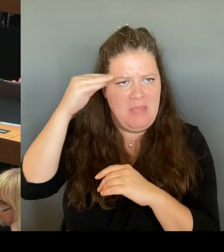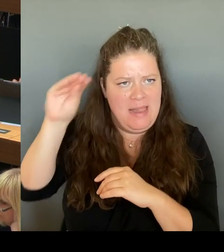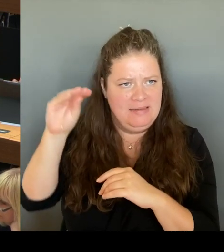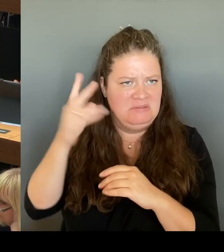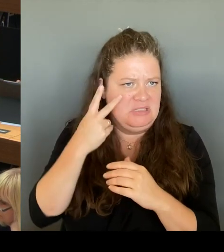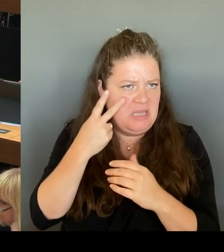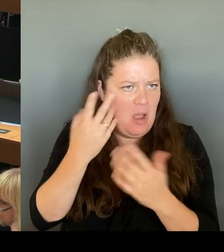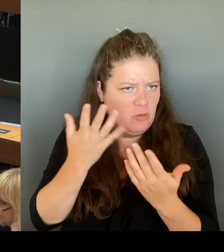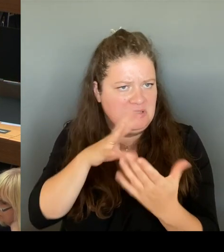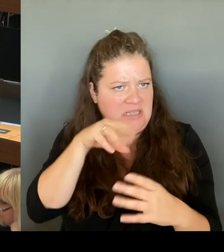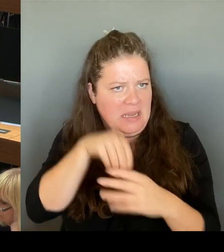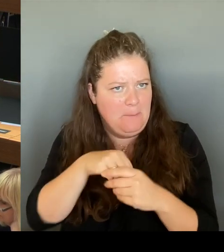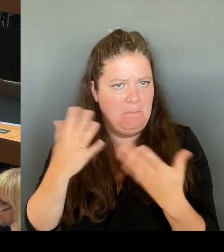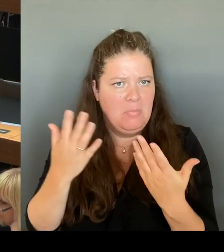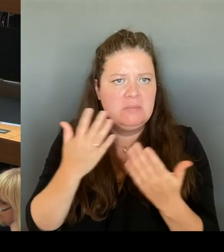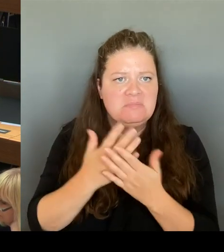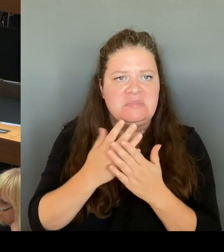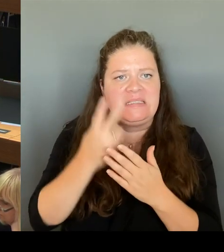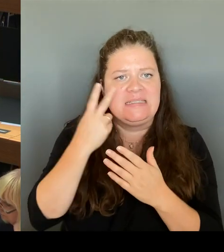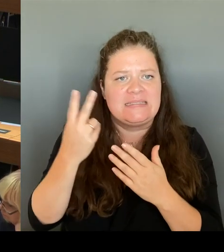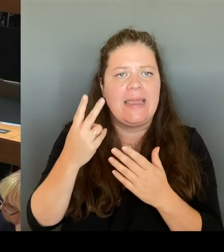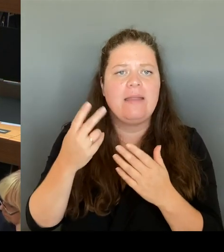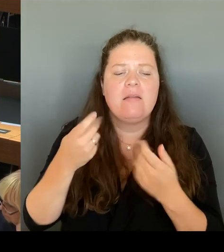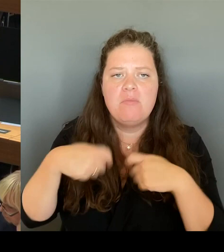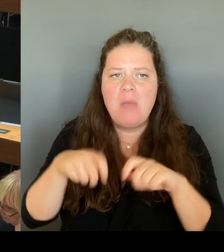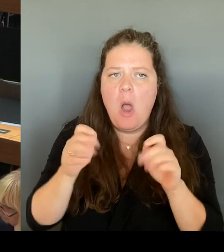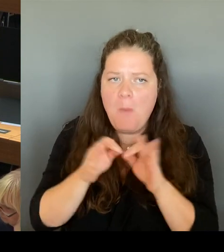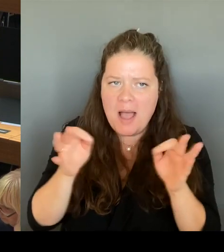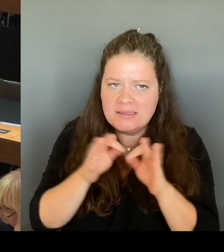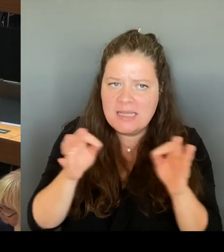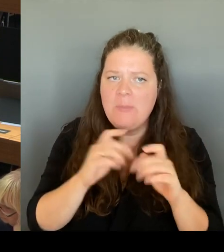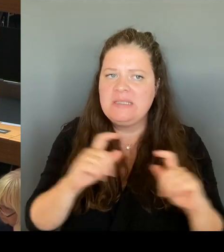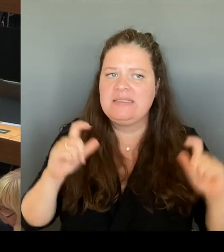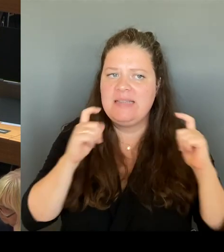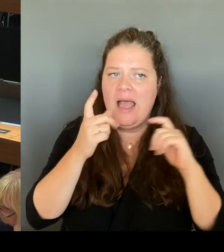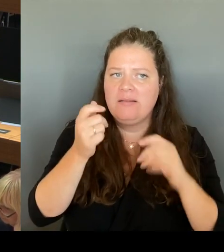der Bedarfsanmeldung und der schnellstmöglichen Verfügbarmachung von zusätzlichen Schulplätzen.